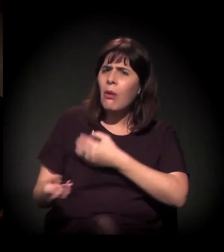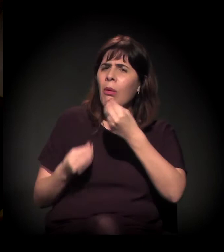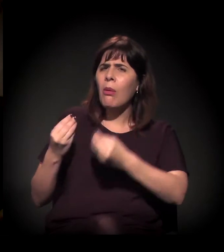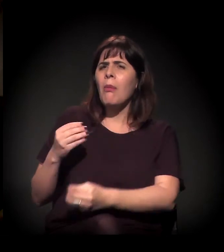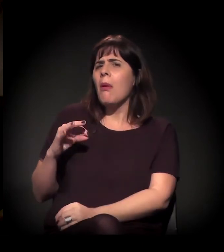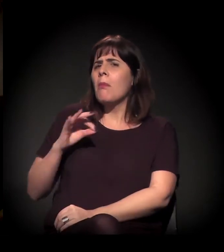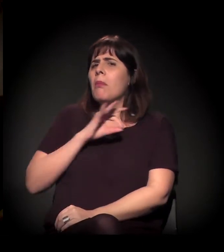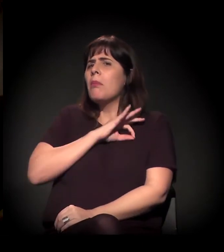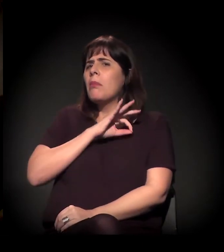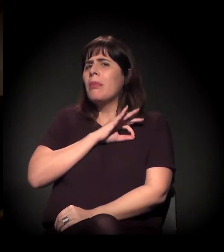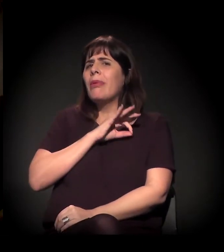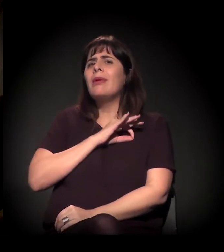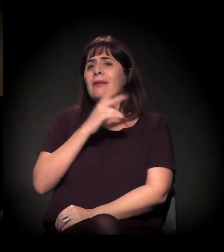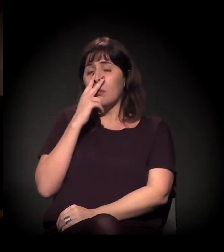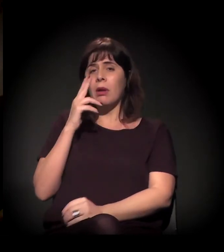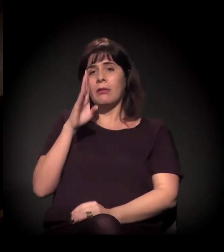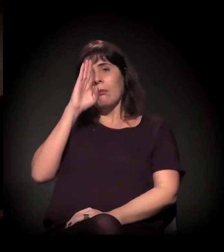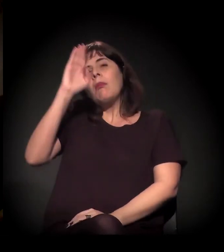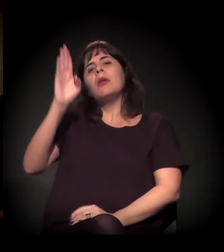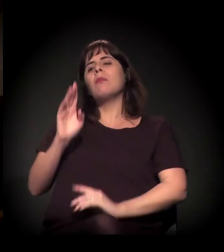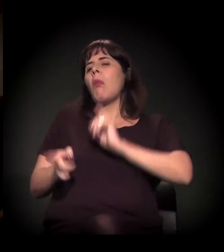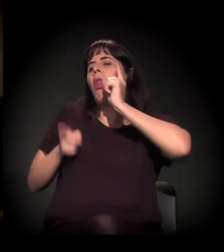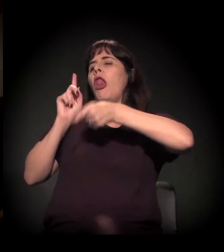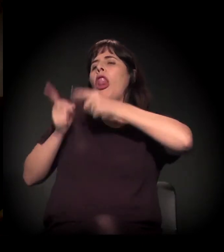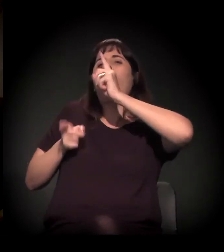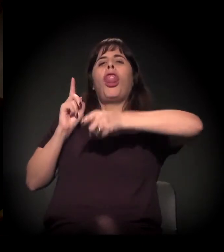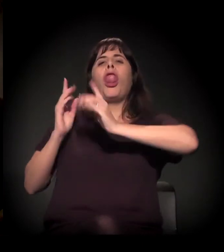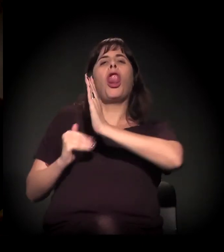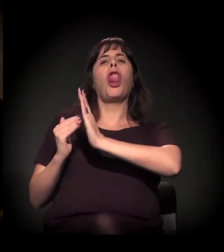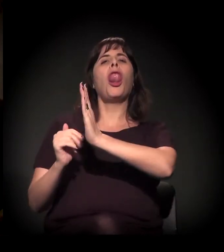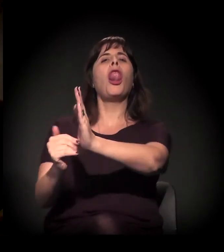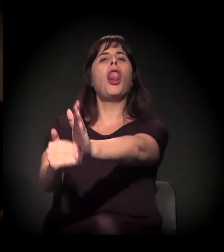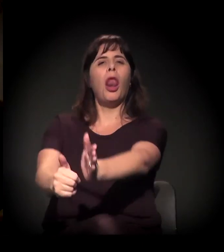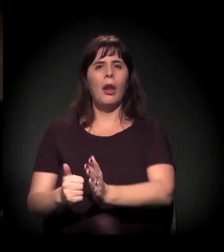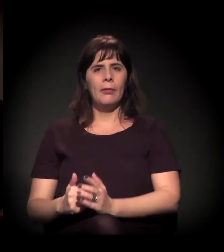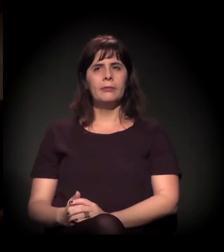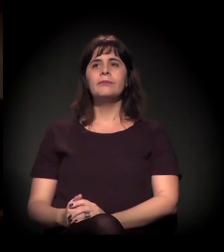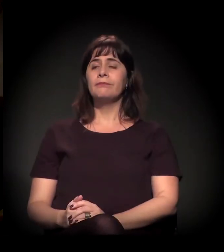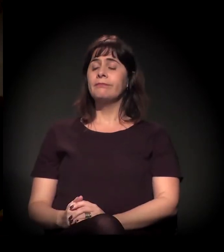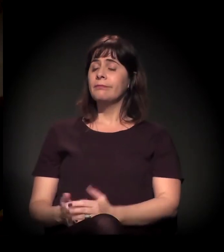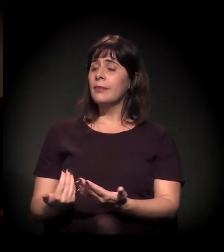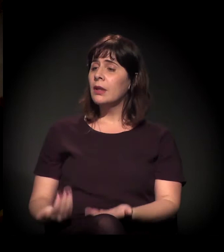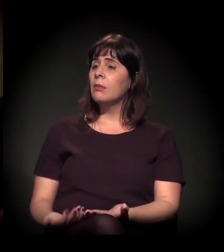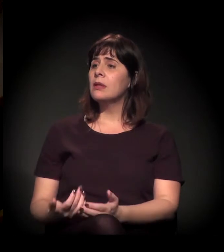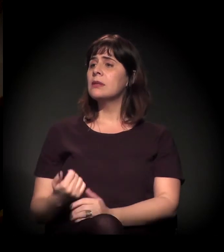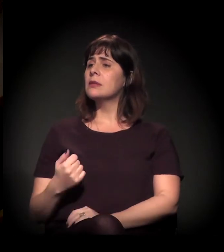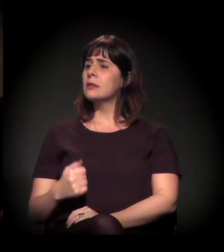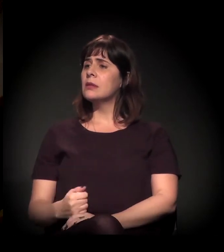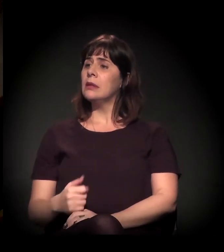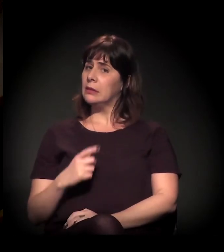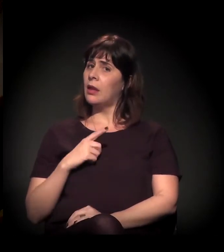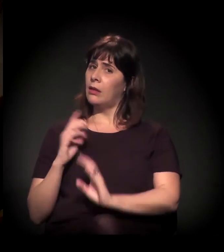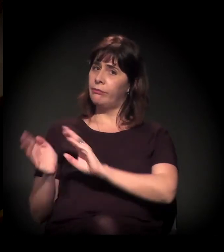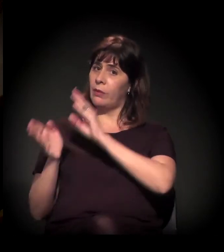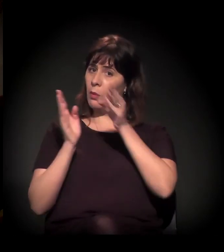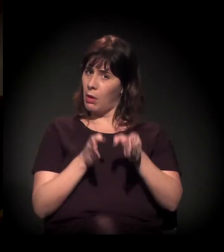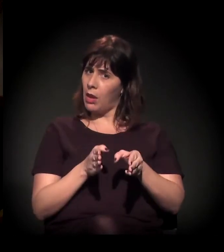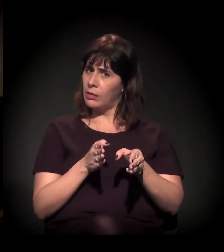se tornou de novo a força prioritária de mão do Estado na Cracolândia. Mas tem um outro lado disso,